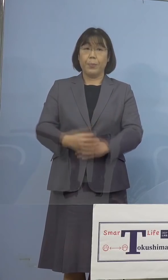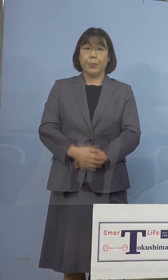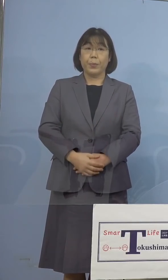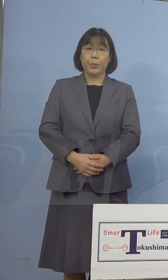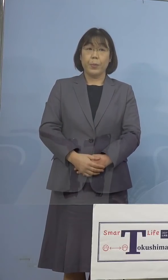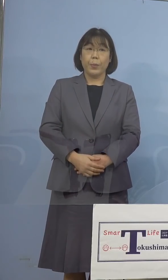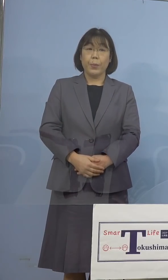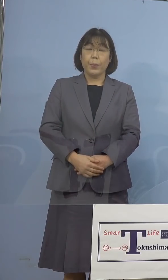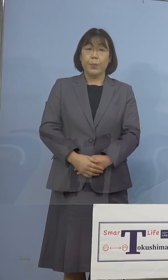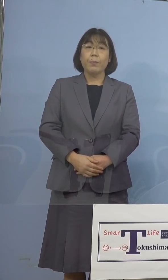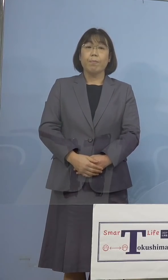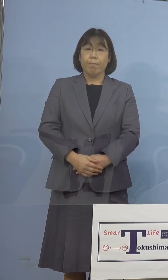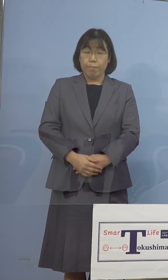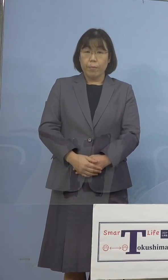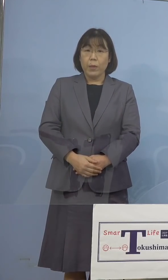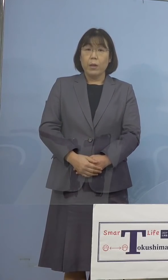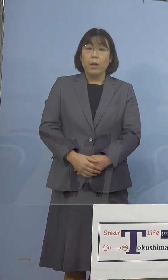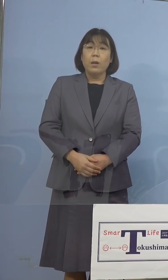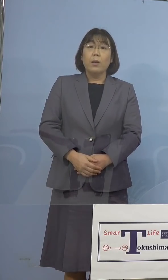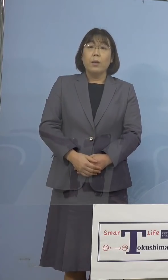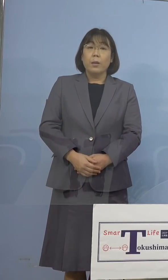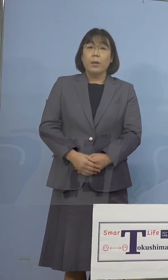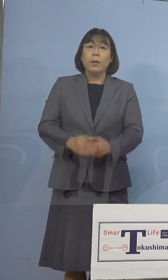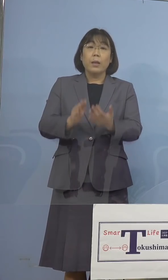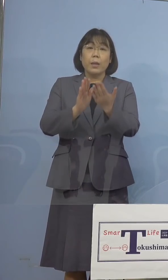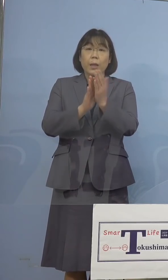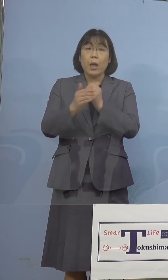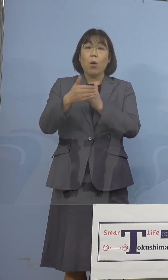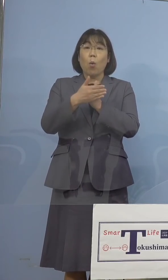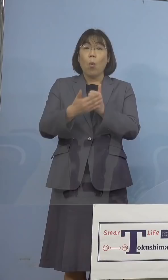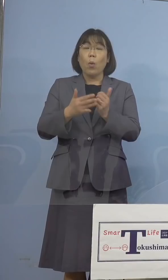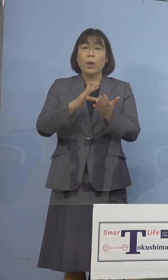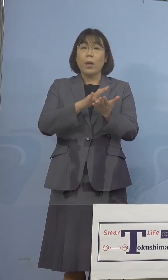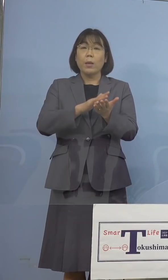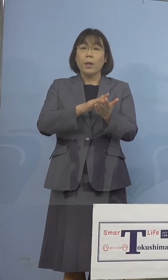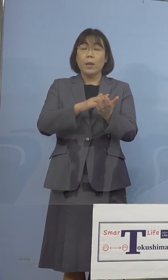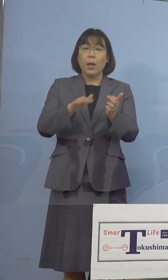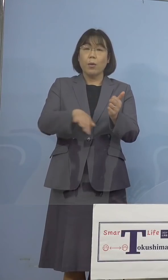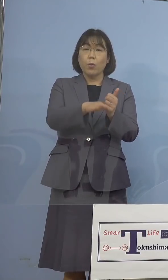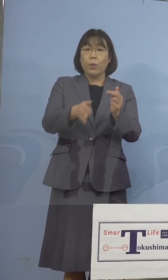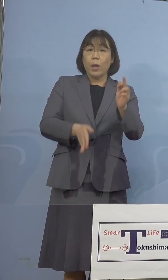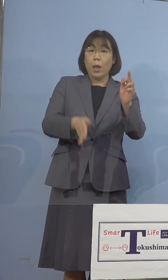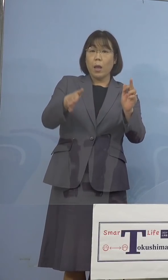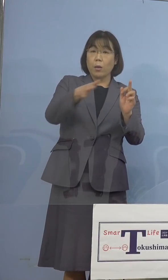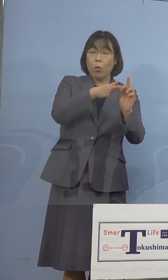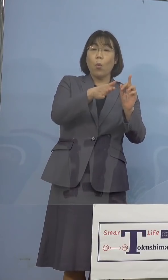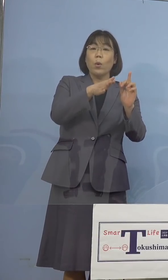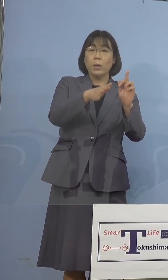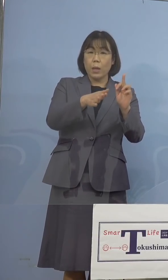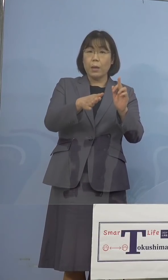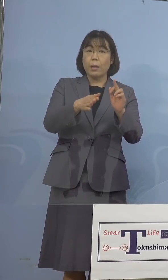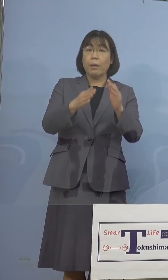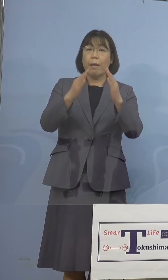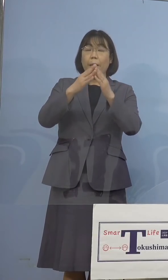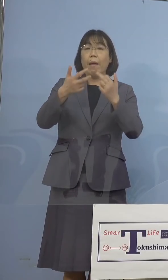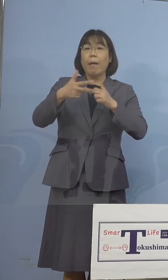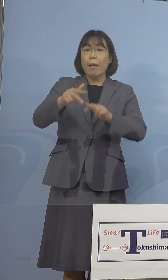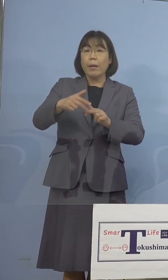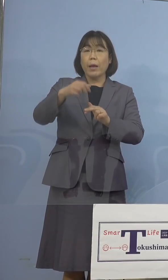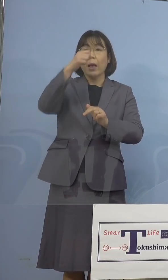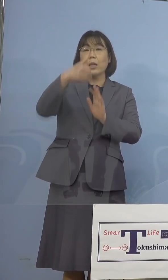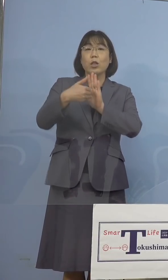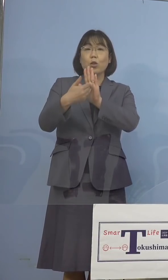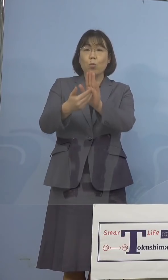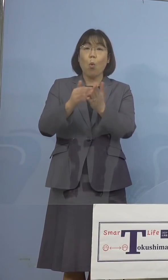最後に県保健製薬環境センター 及び家畜防疫衛生センターにおける